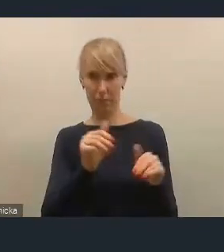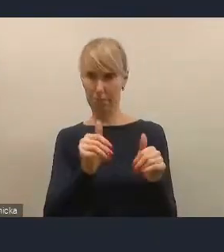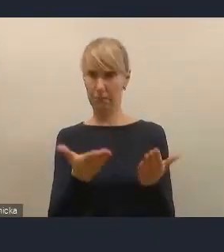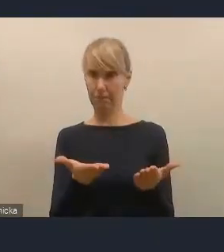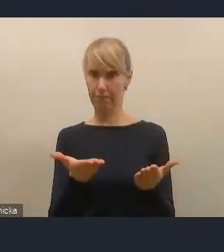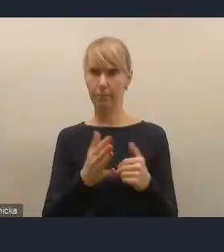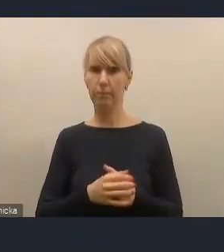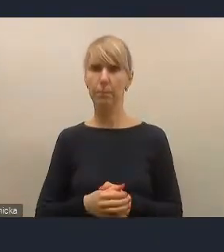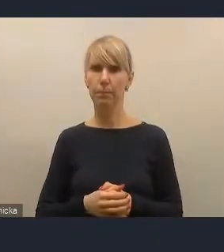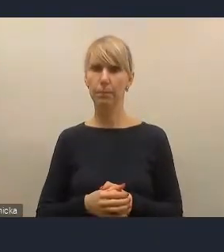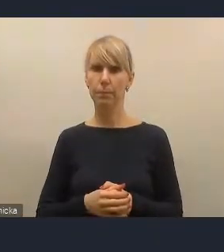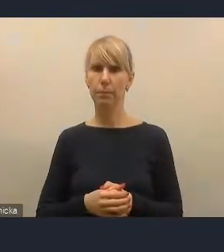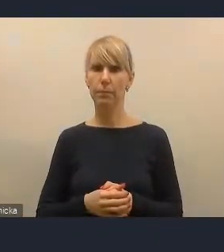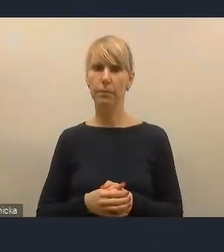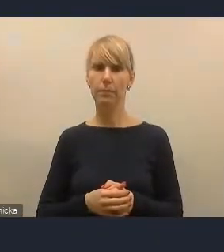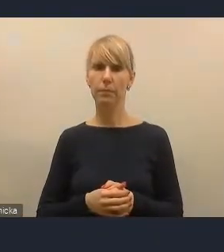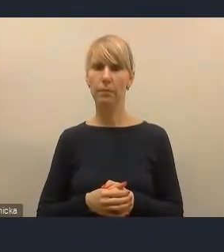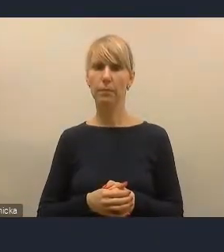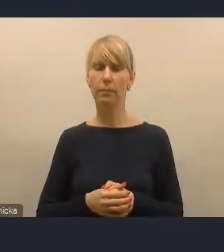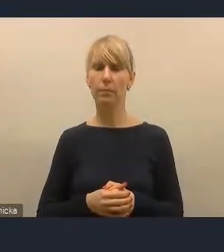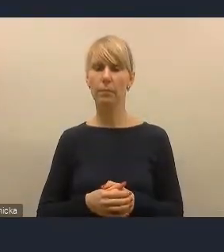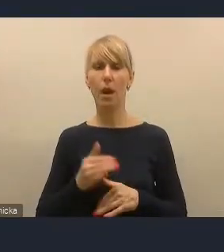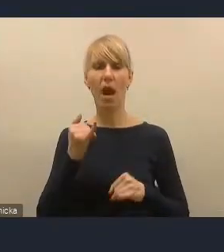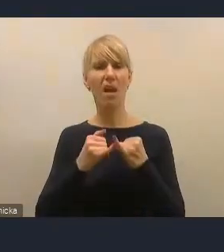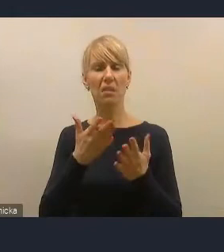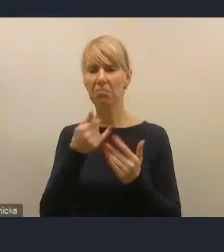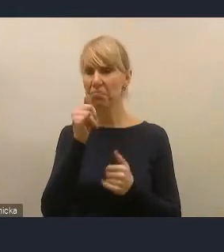A jeżeli w tej chwili nie może sobie z tym poradzić,